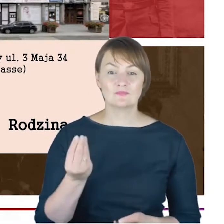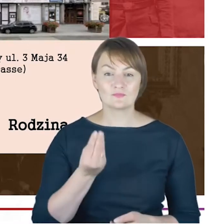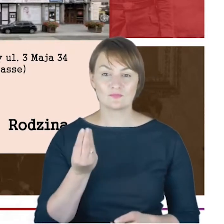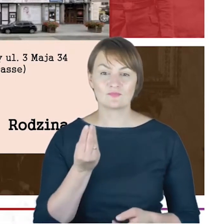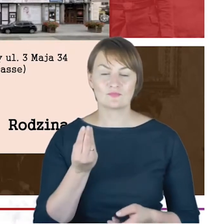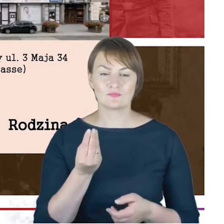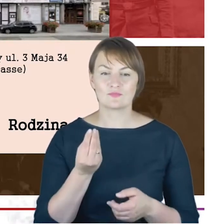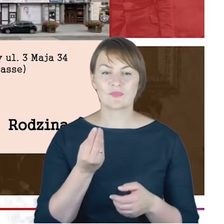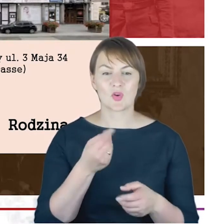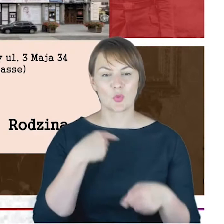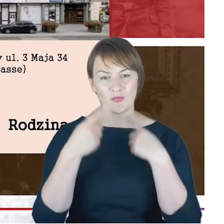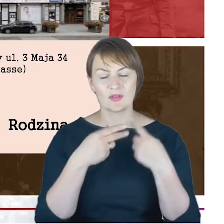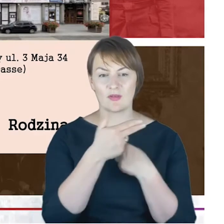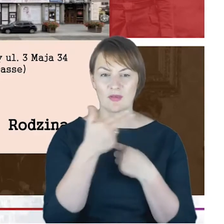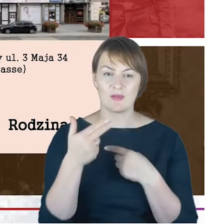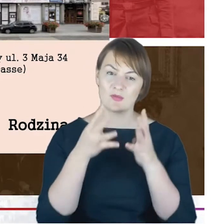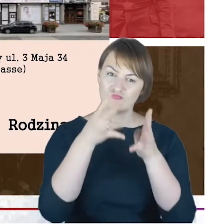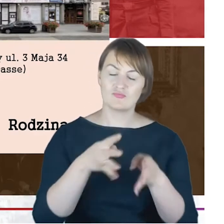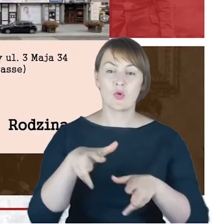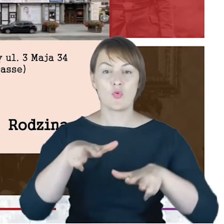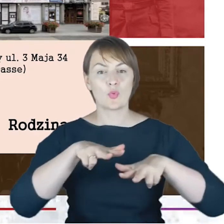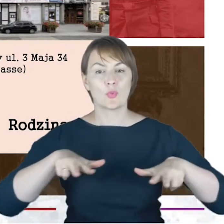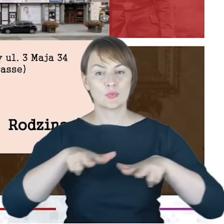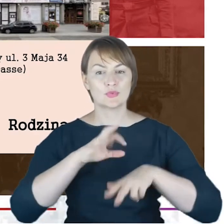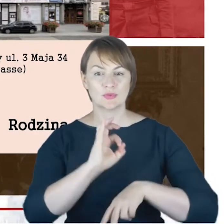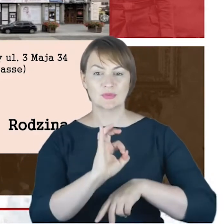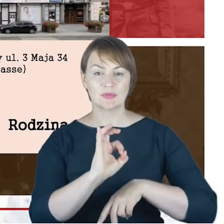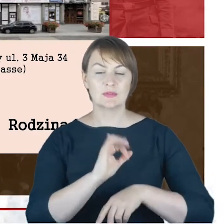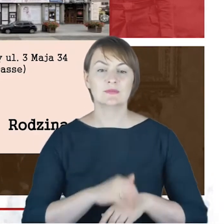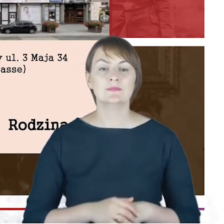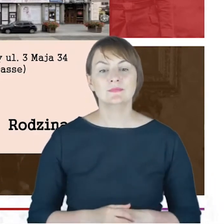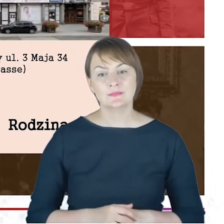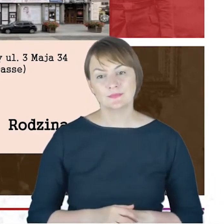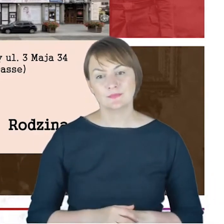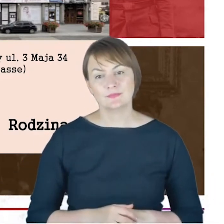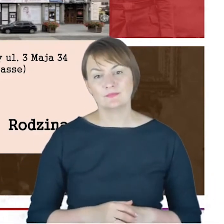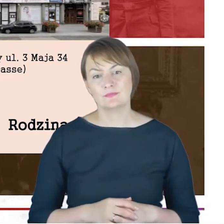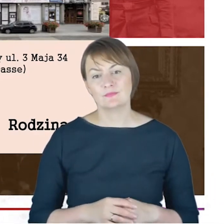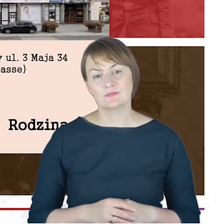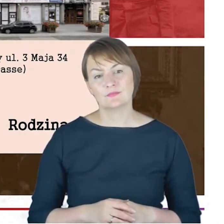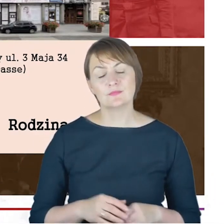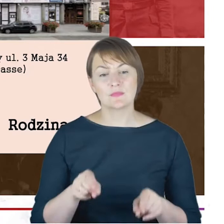rodzinnych, w domyśle żony, bardzo jakoś tak nam przybliżają omawianą postać, to też jest radosne odkrycie